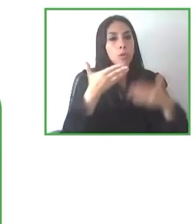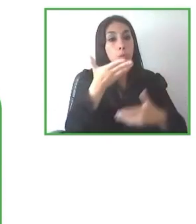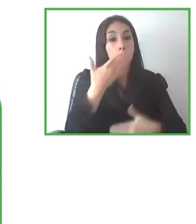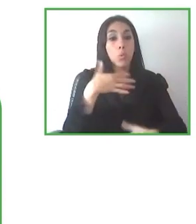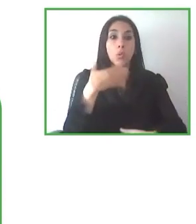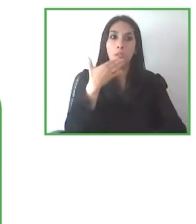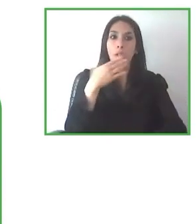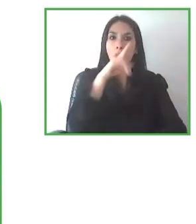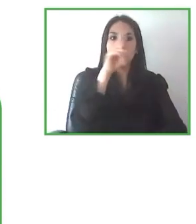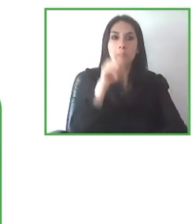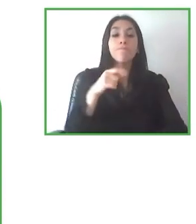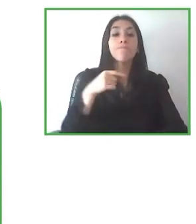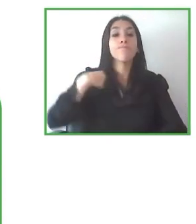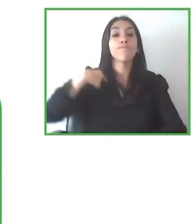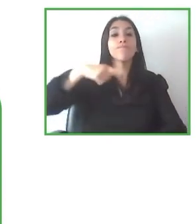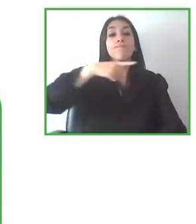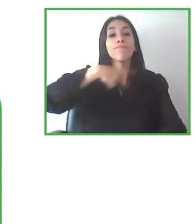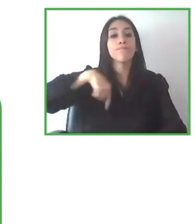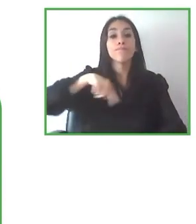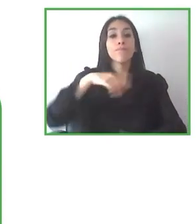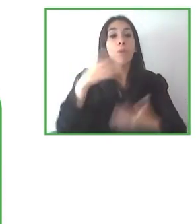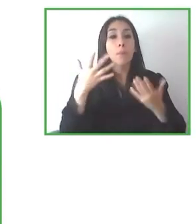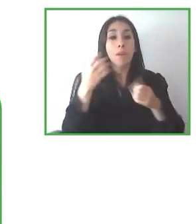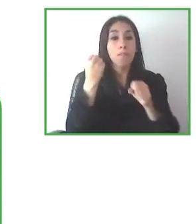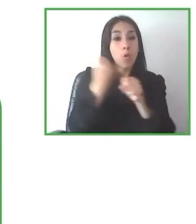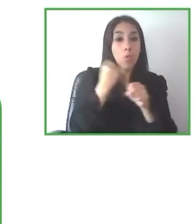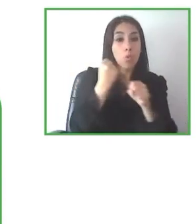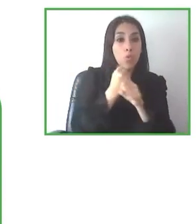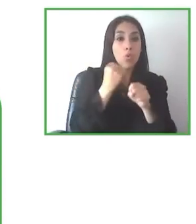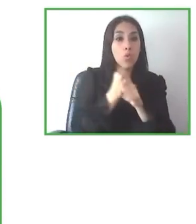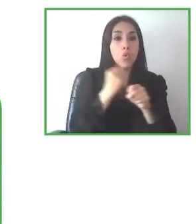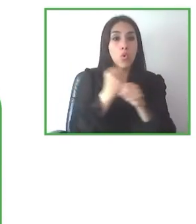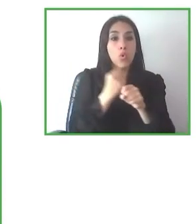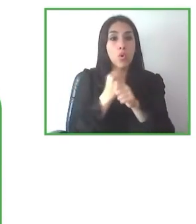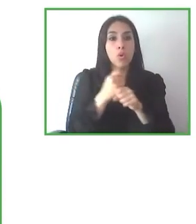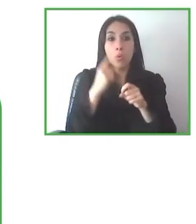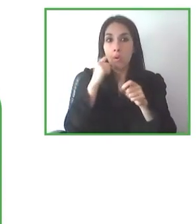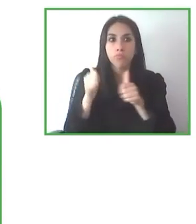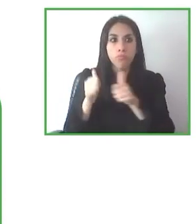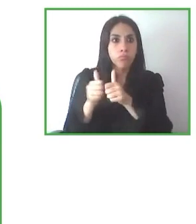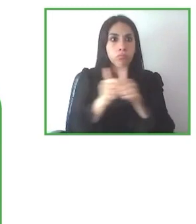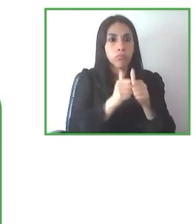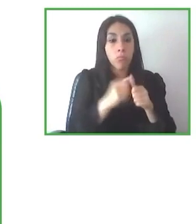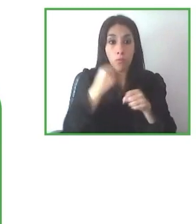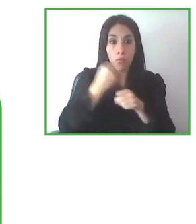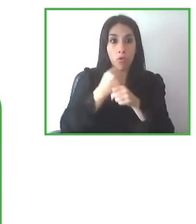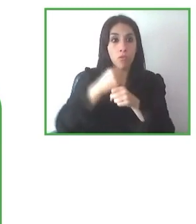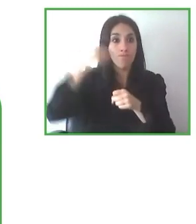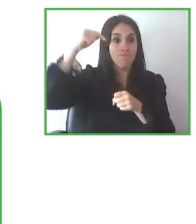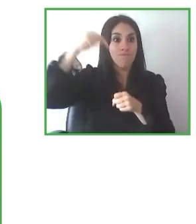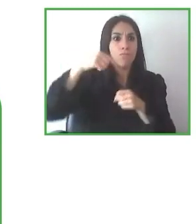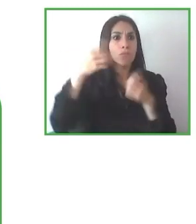asistir a estas ponencias, a este panel tan interesante y sobre todo a los panelistas por